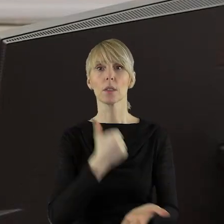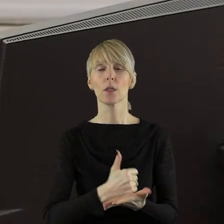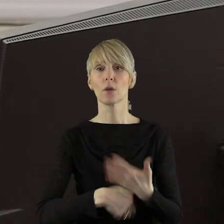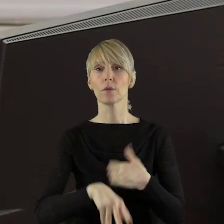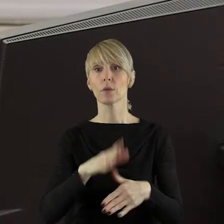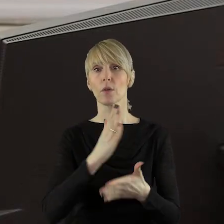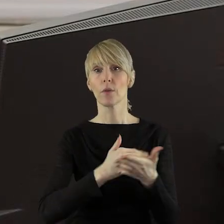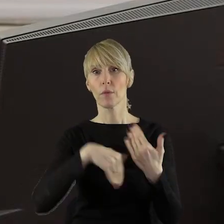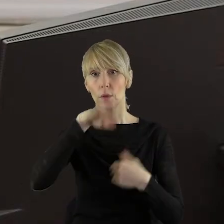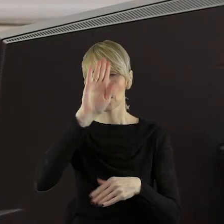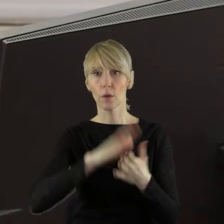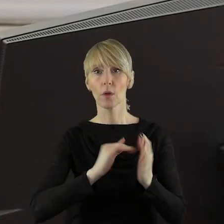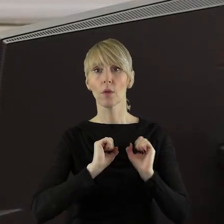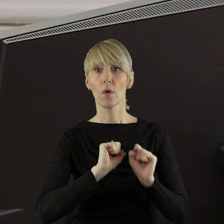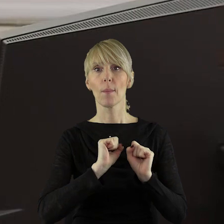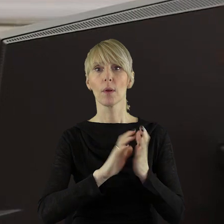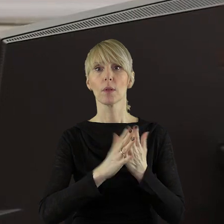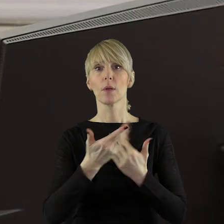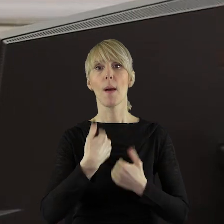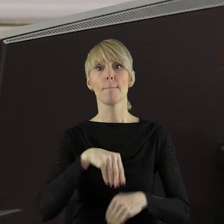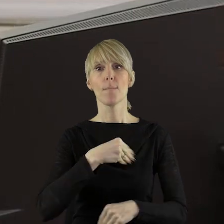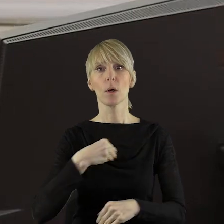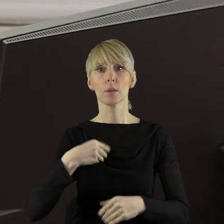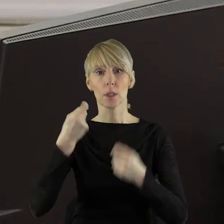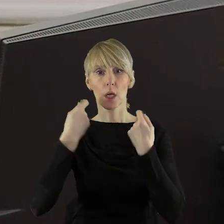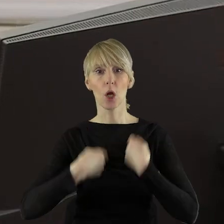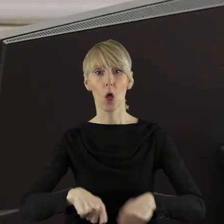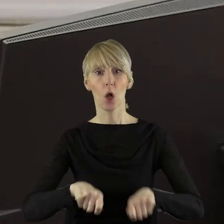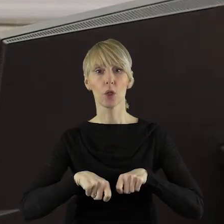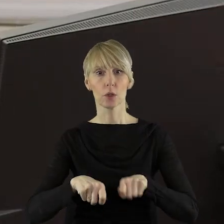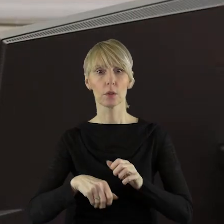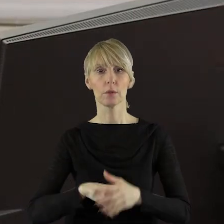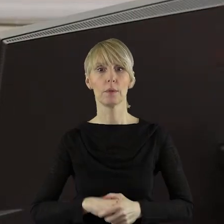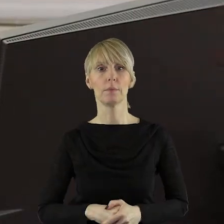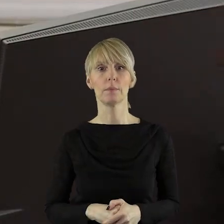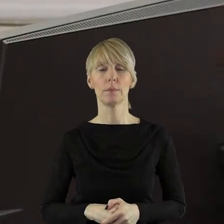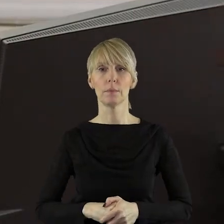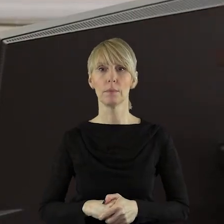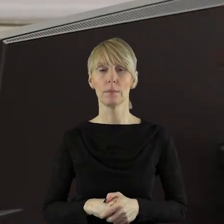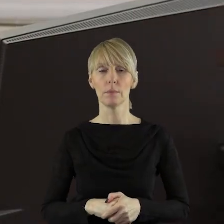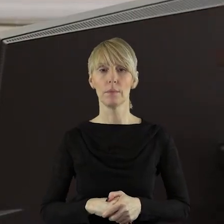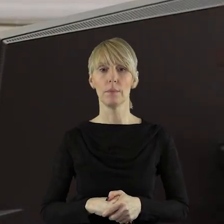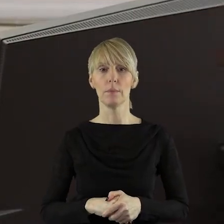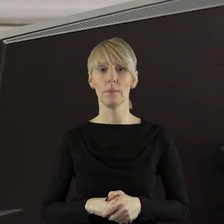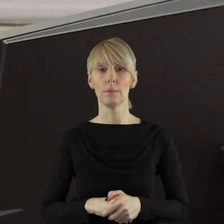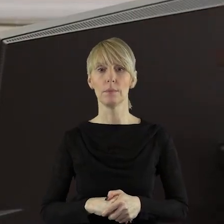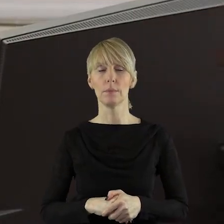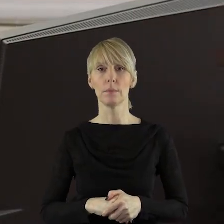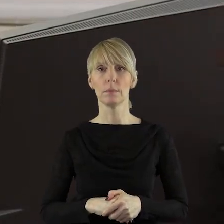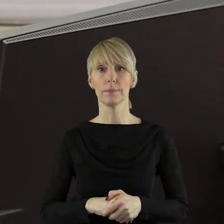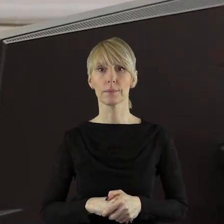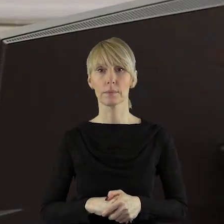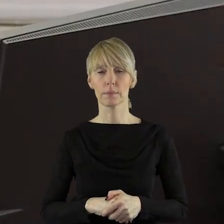stanowiska województwa łódzkiego w sprawie obrony polskiego rolnictwa.